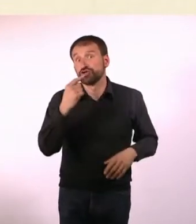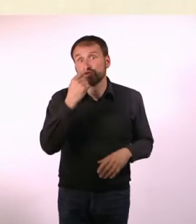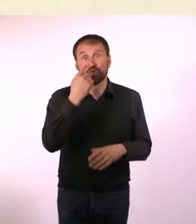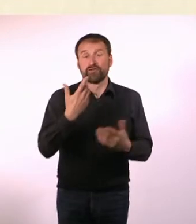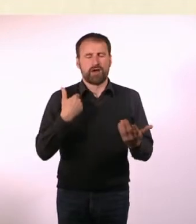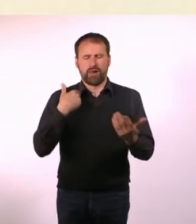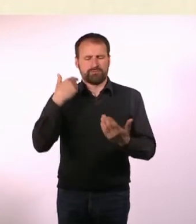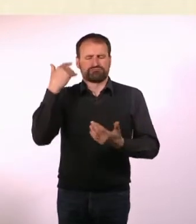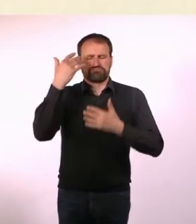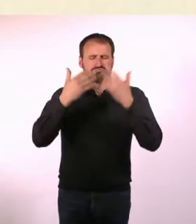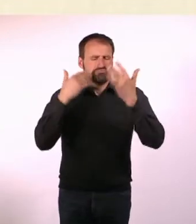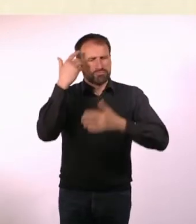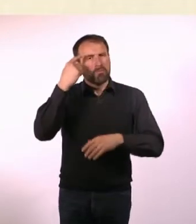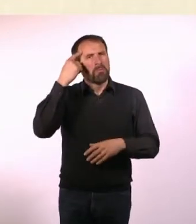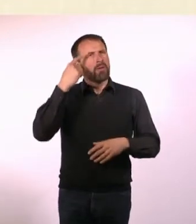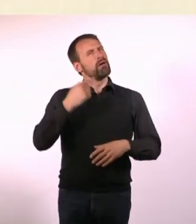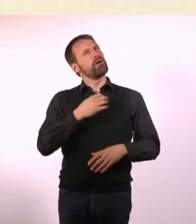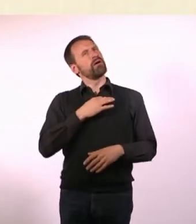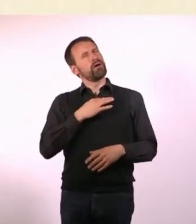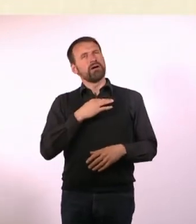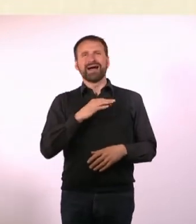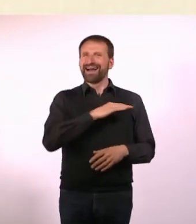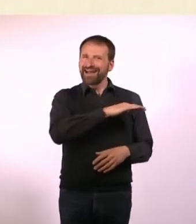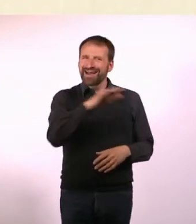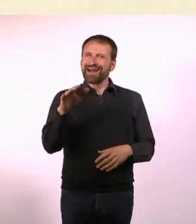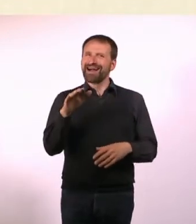Ich habe irgendwann durch puren Zufall gemerkt, dass viele Autisten,